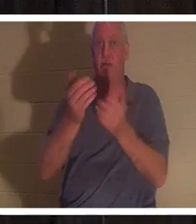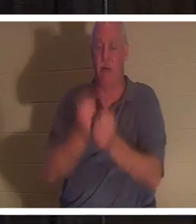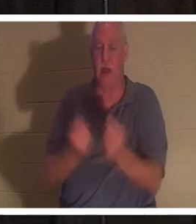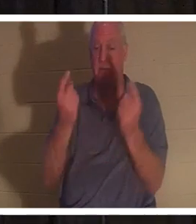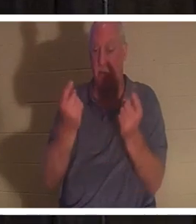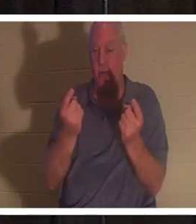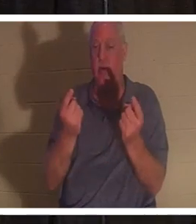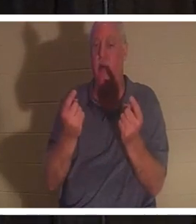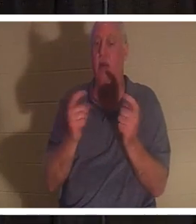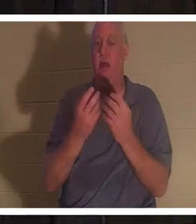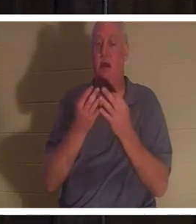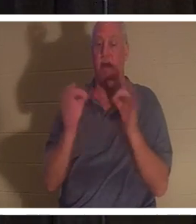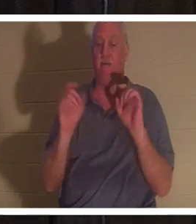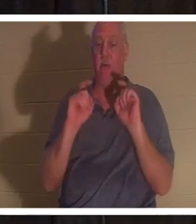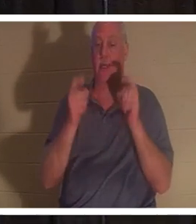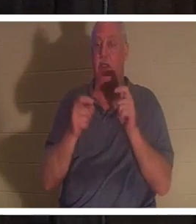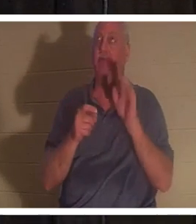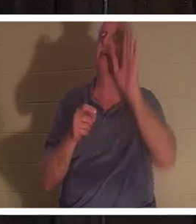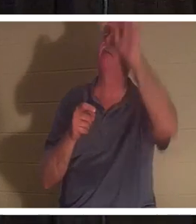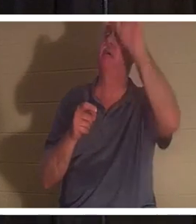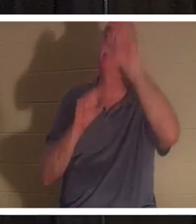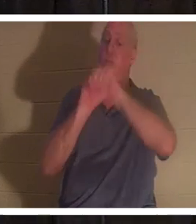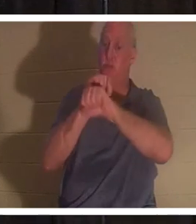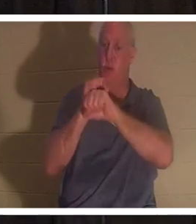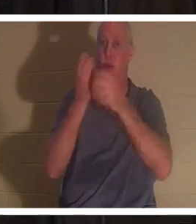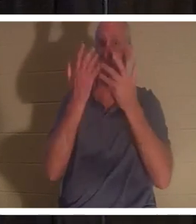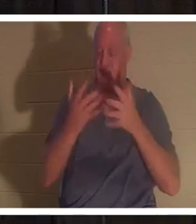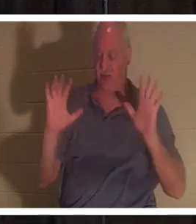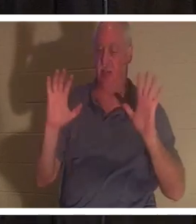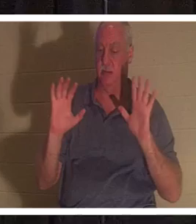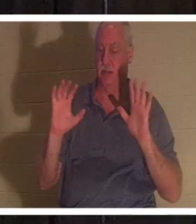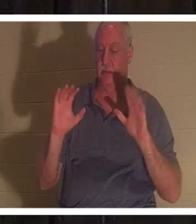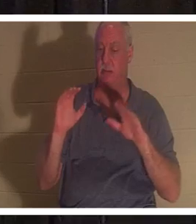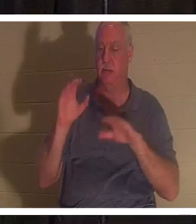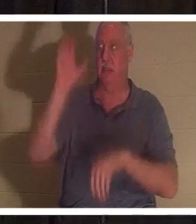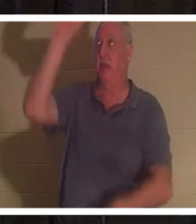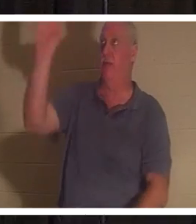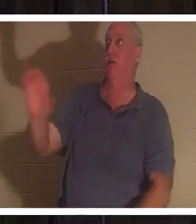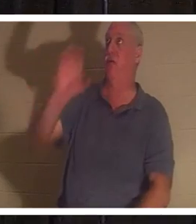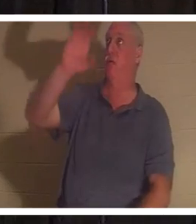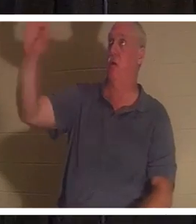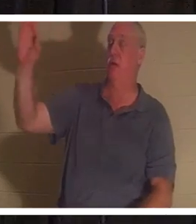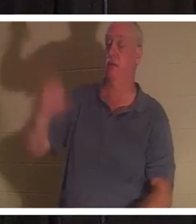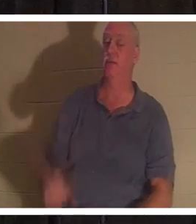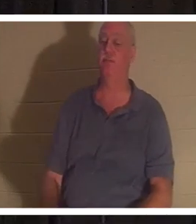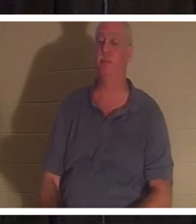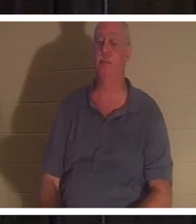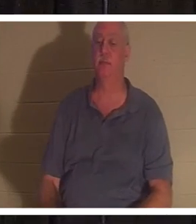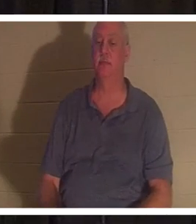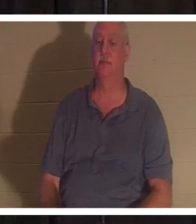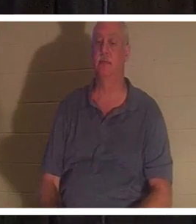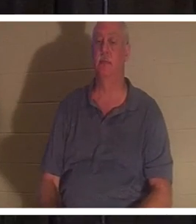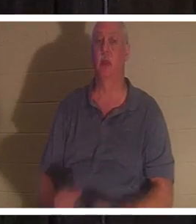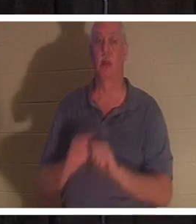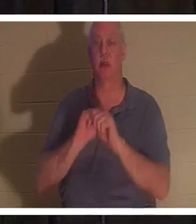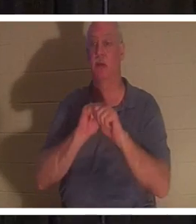कलवारी के क्रूस पर अपने पूर्ण कार्य का यह निःशुल्क उपहार प्रदान किया है। वह कहता है, "तुम सब जो मेरे पास आते हो,